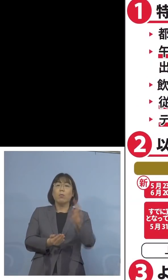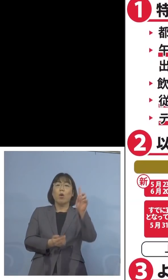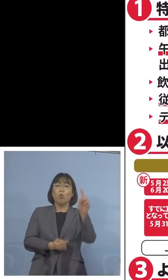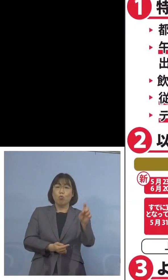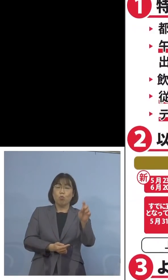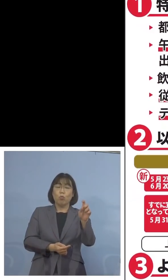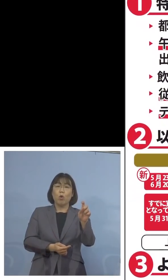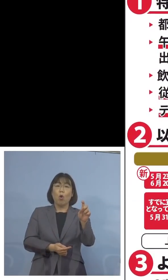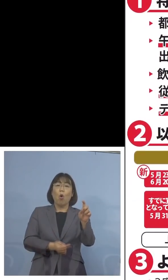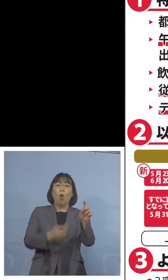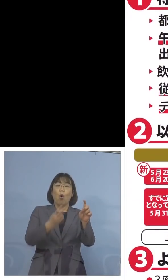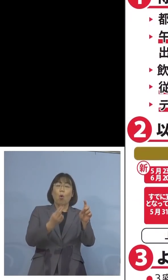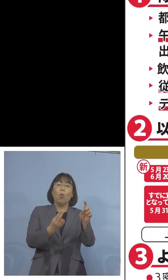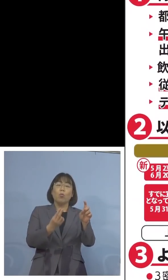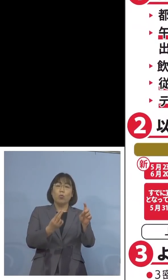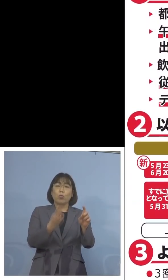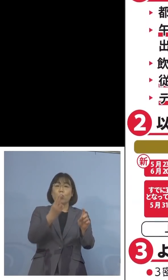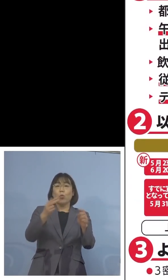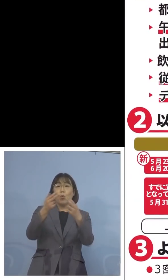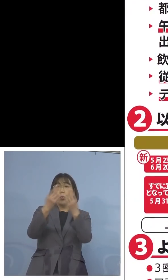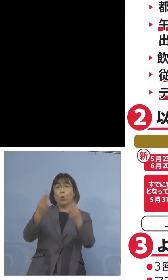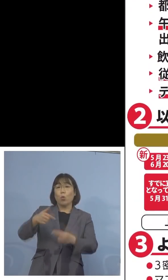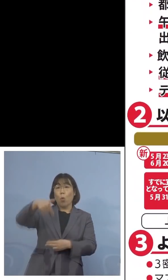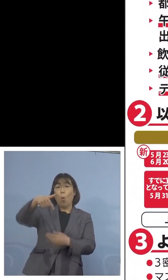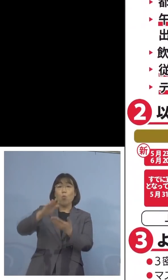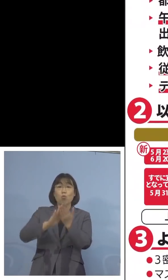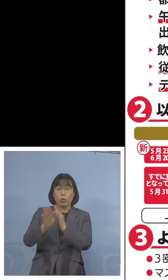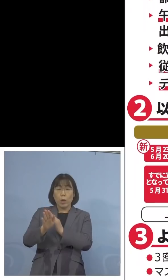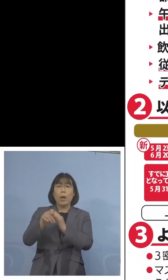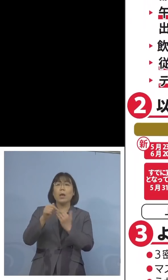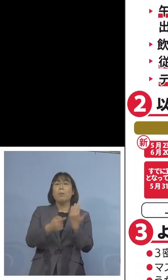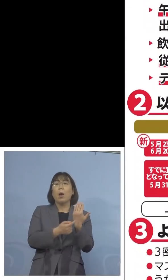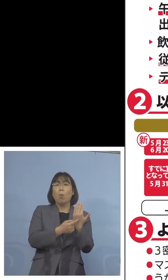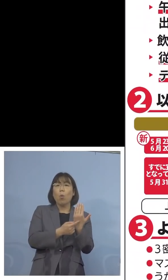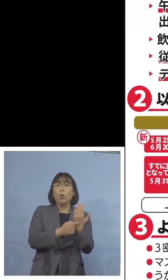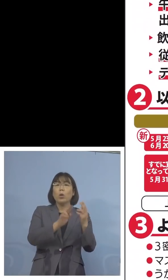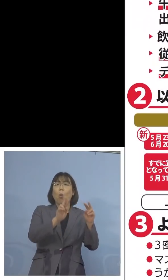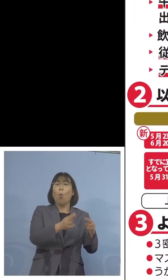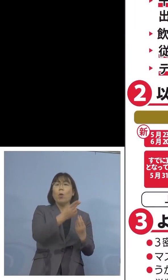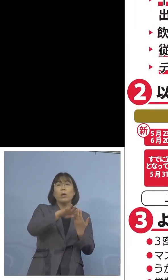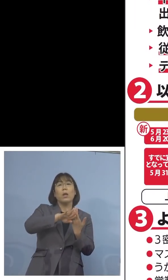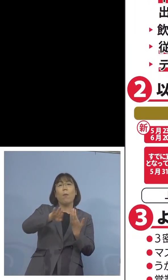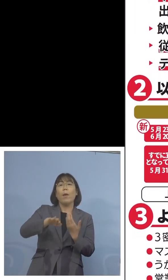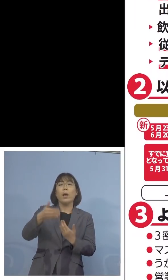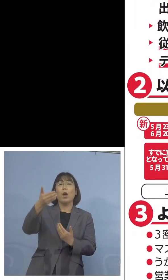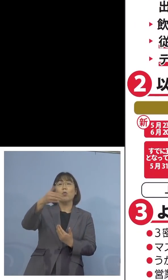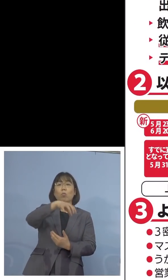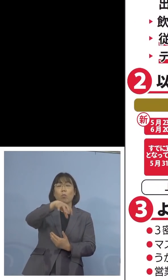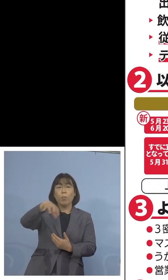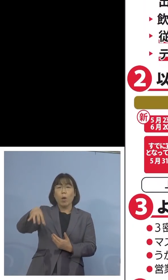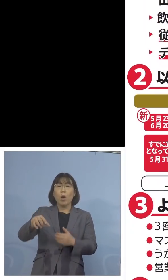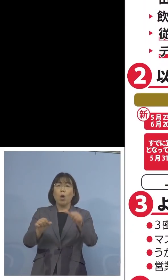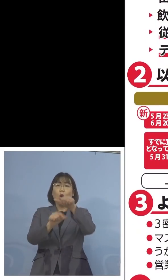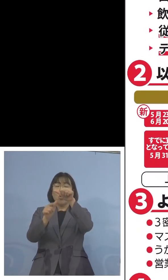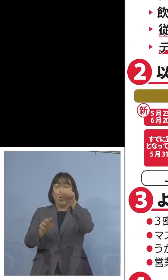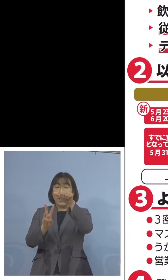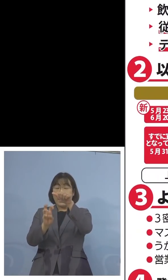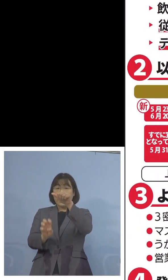今一番ポイントとなっているのは 沖縄県以外の9都道府県が5月31日まで